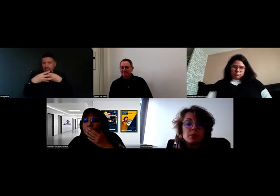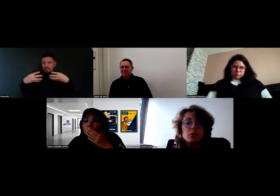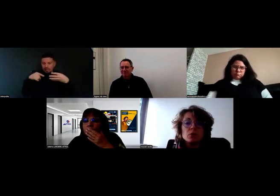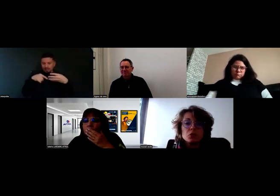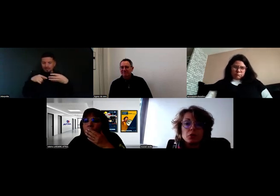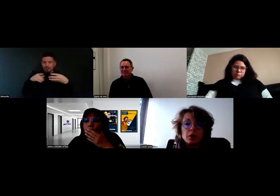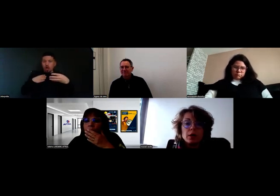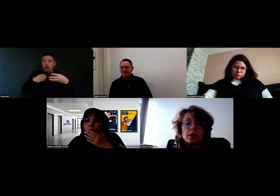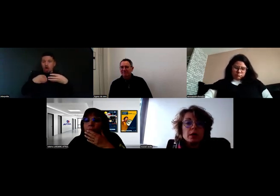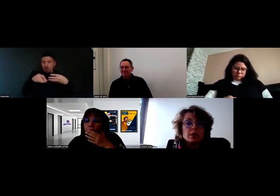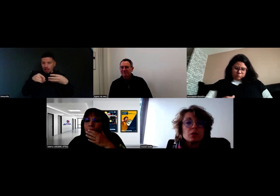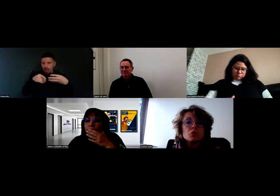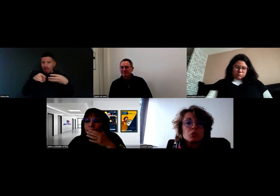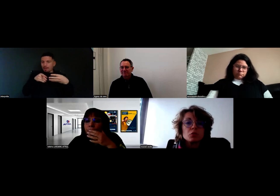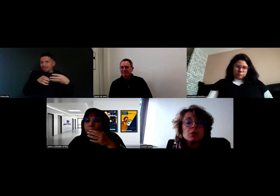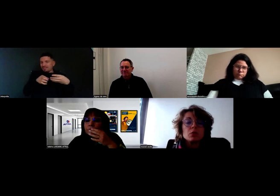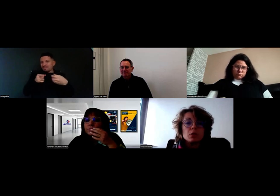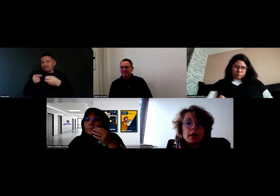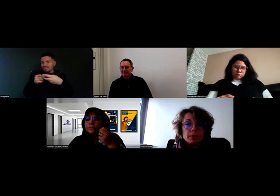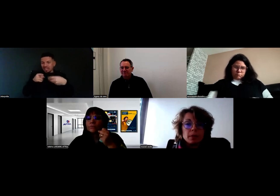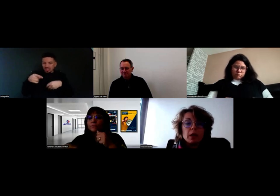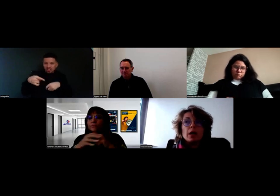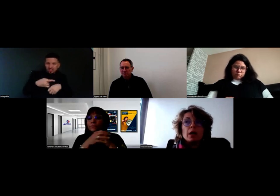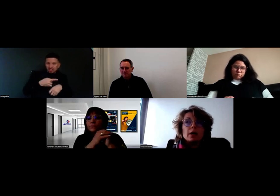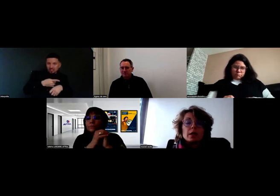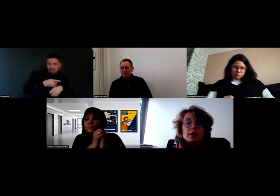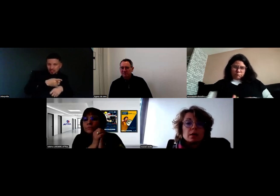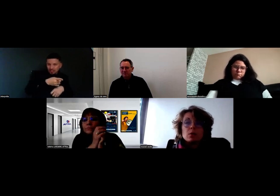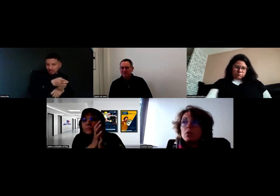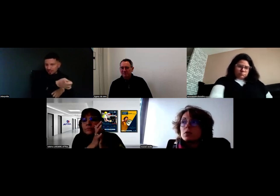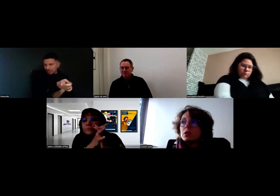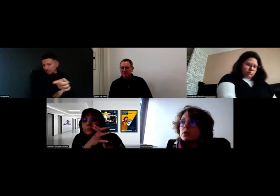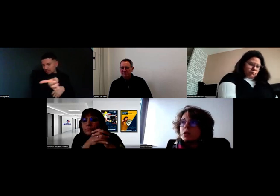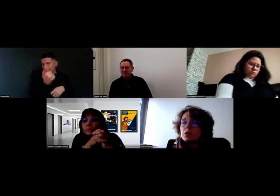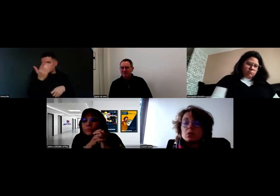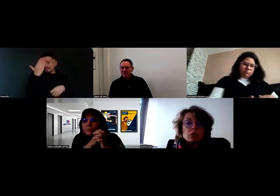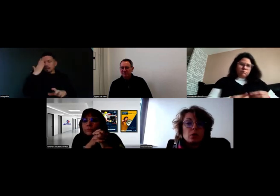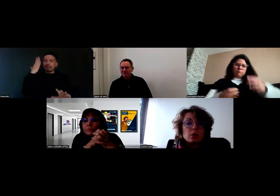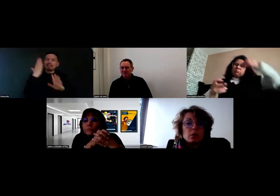pour que le chauffeur sache tout de suite où aller. Récemment, c'était le 18 octobre,